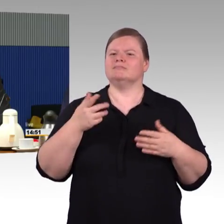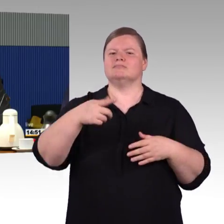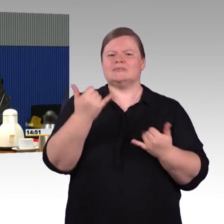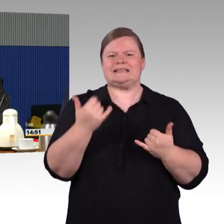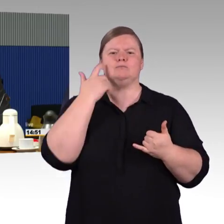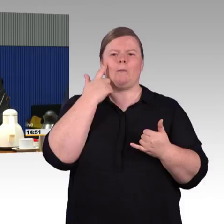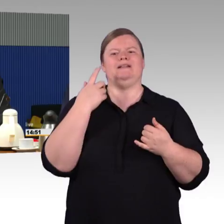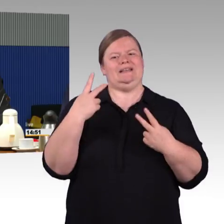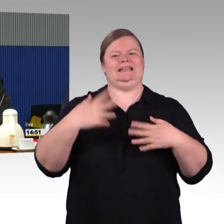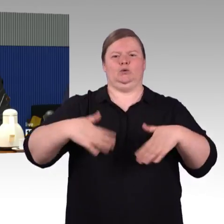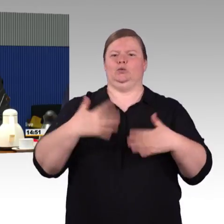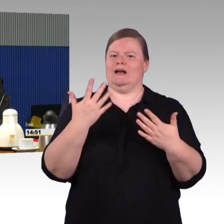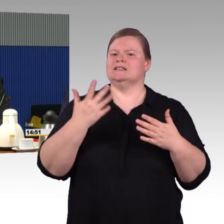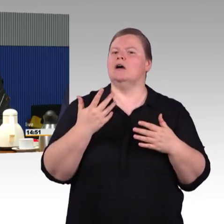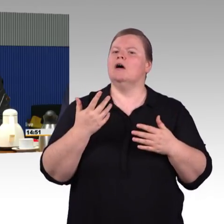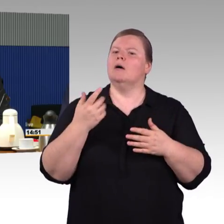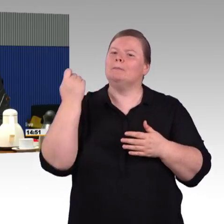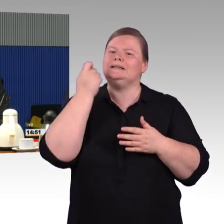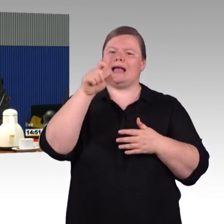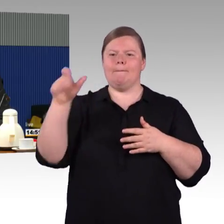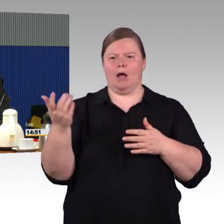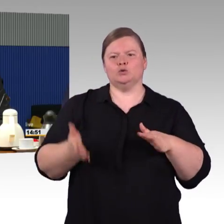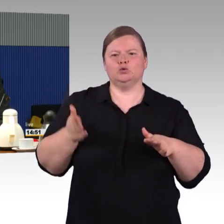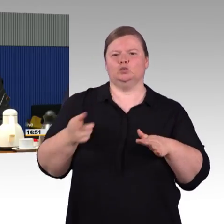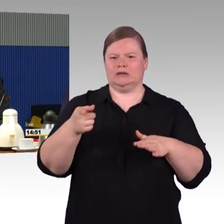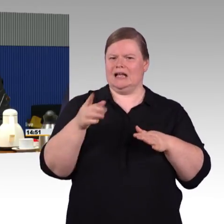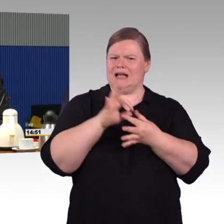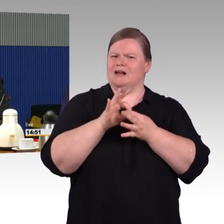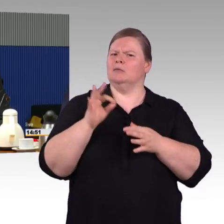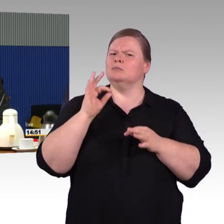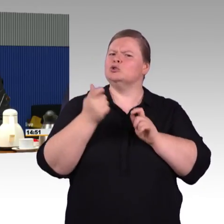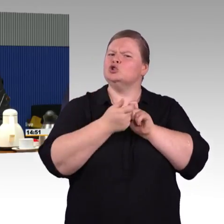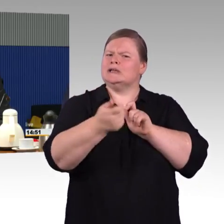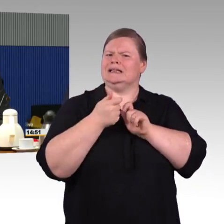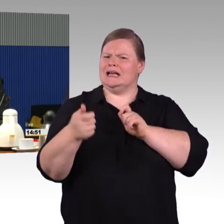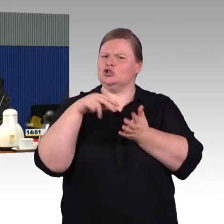Da ist einfach, da sehen wir, dass dort größerer Abstimmungsbedarf notwendig ist,